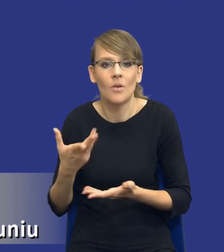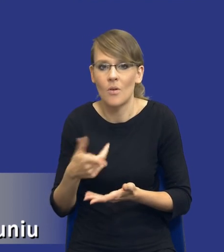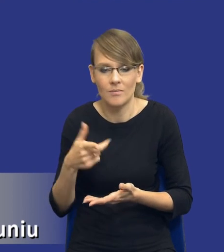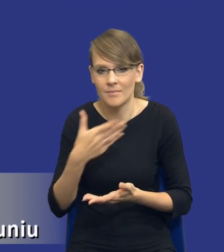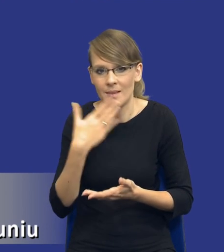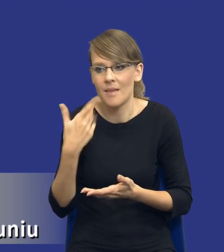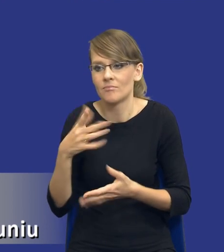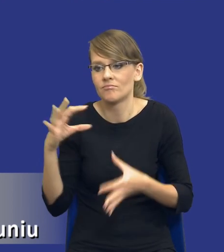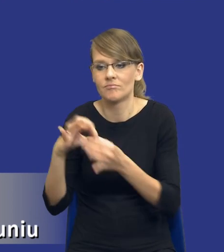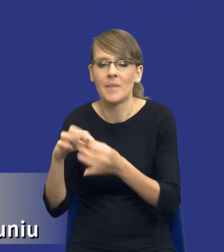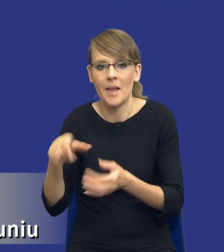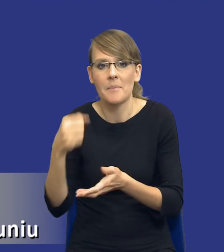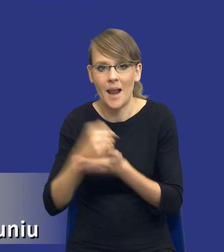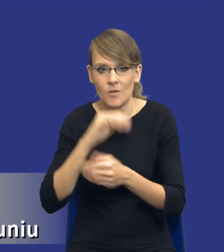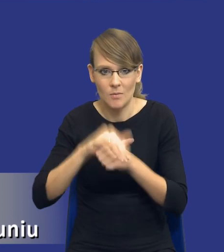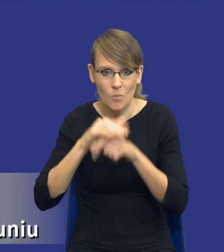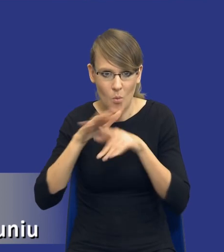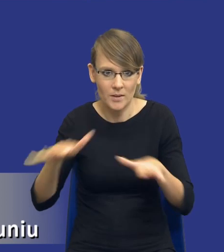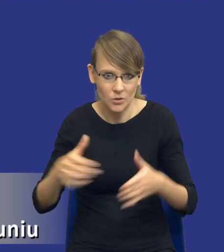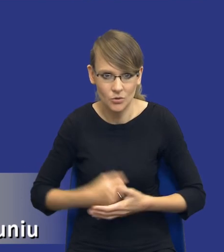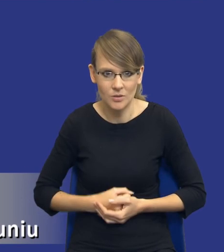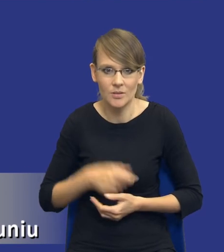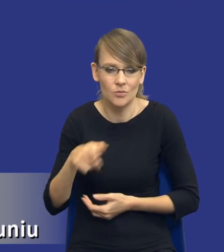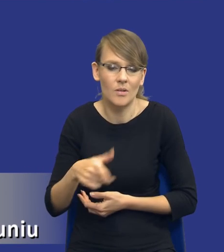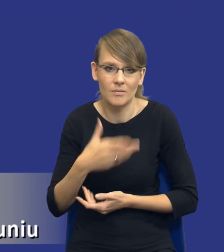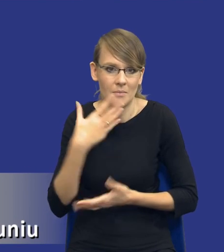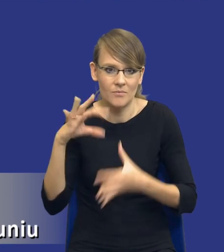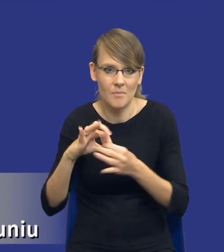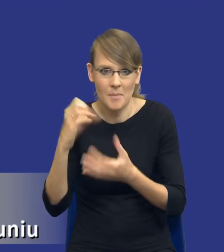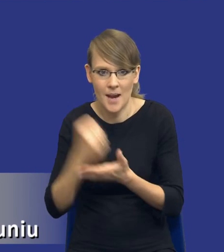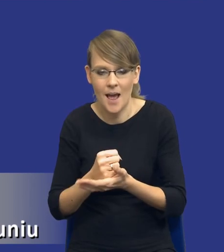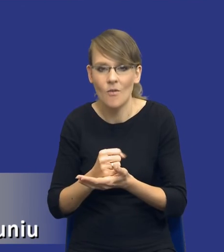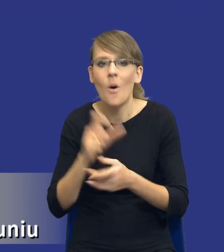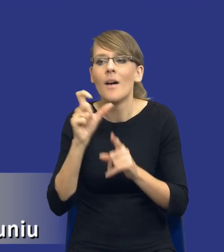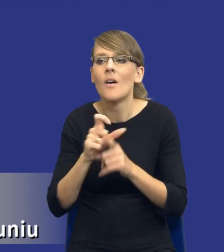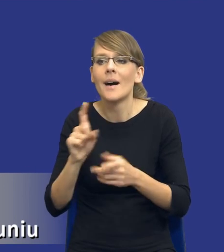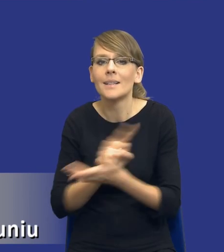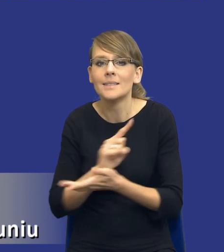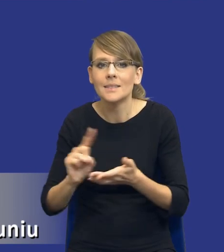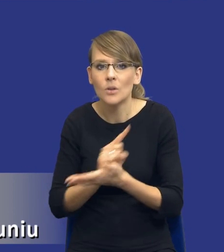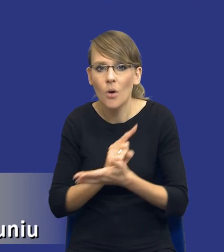publicznych czy w ogóle nie jest kategorią prawa. Tak? To nie jest pojęcie wywodzące się z